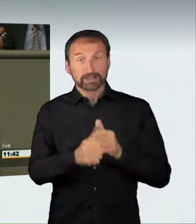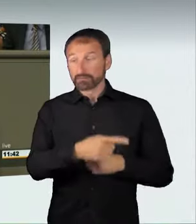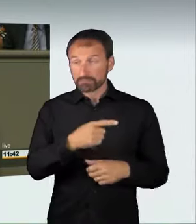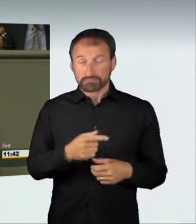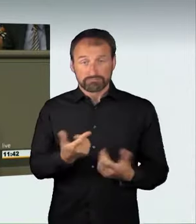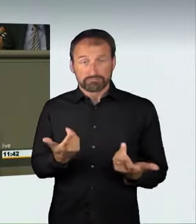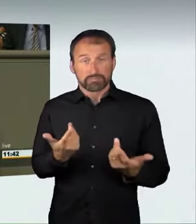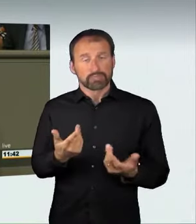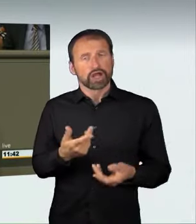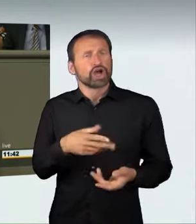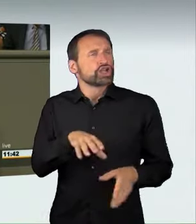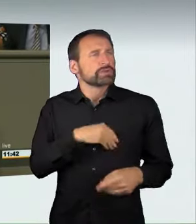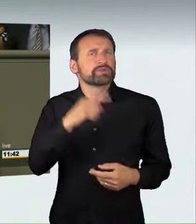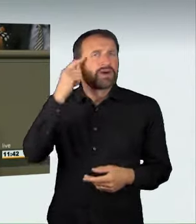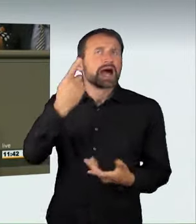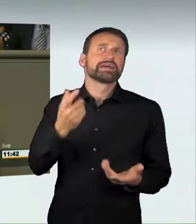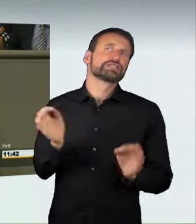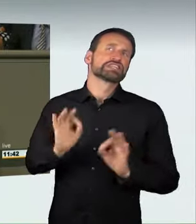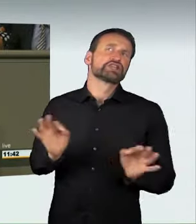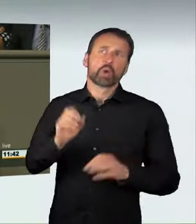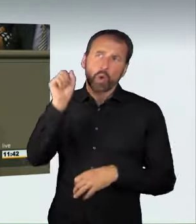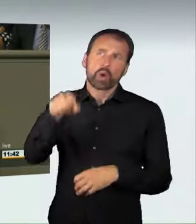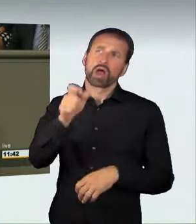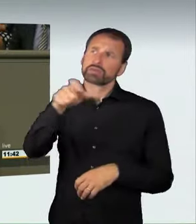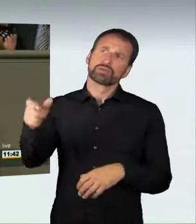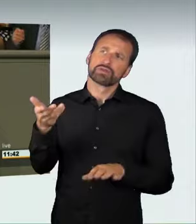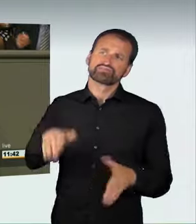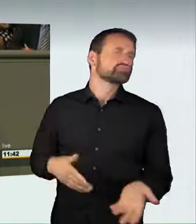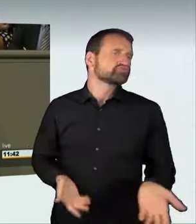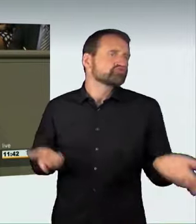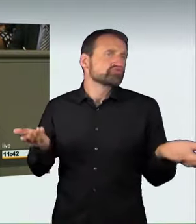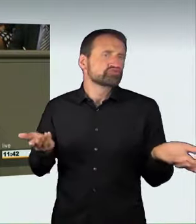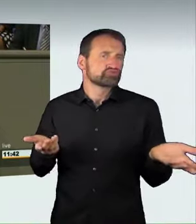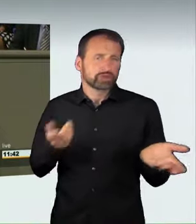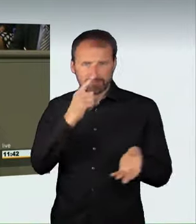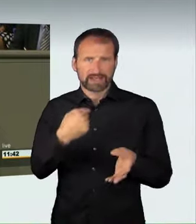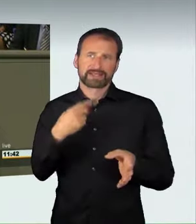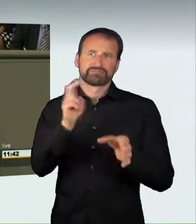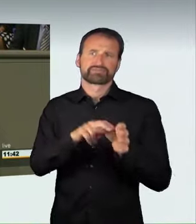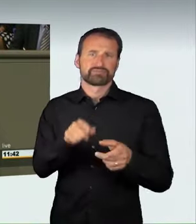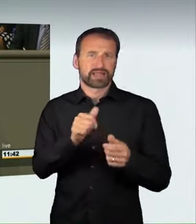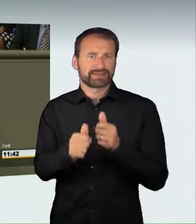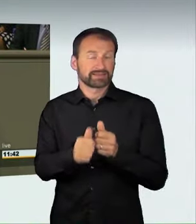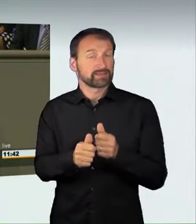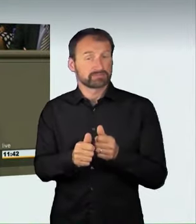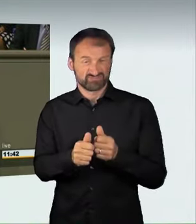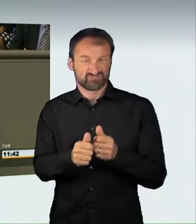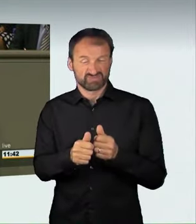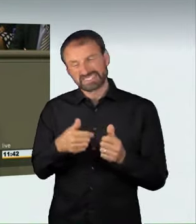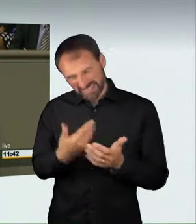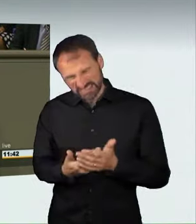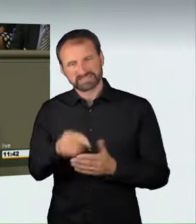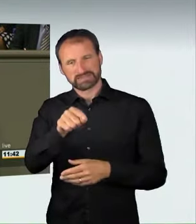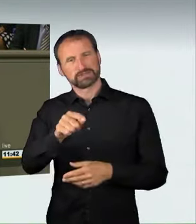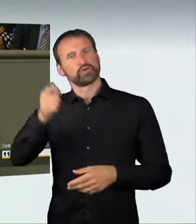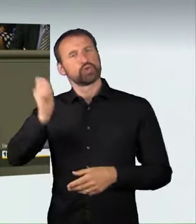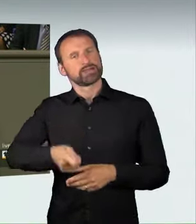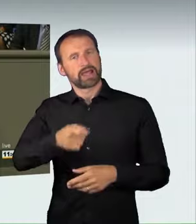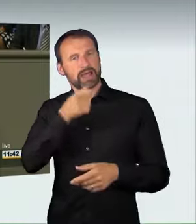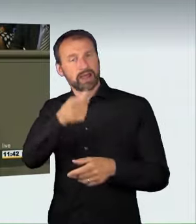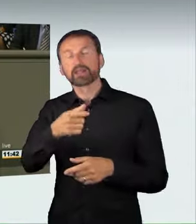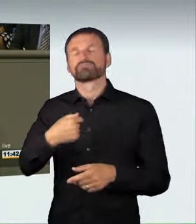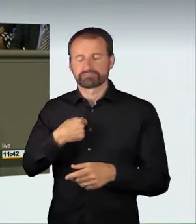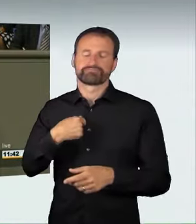diese Sichtweise teilen wir. Man muss aber auch klar sagen: